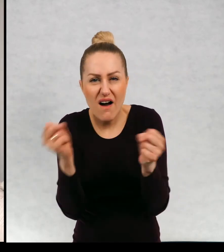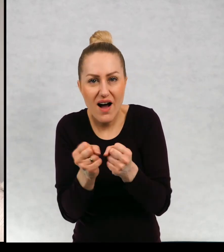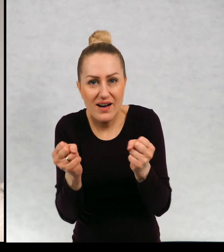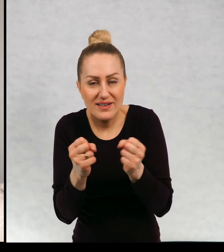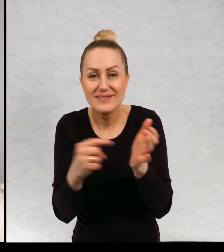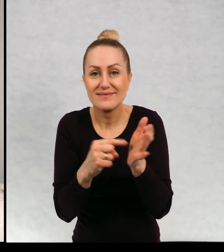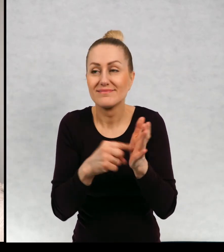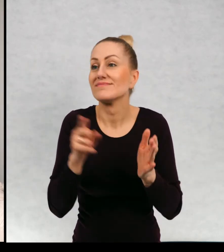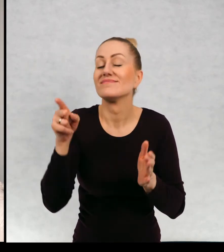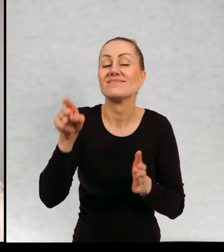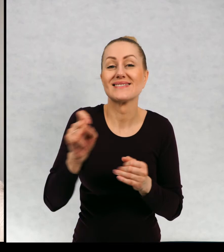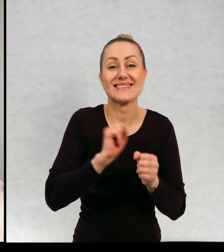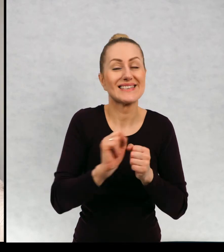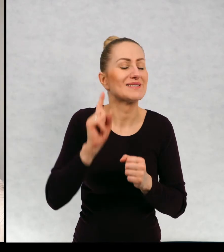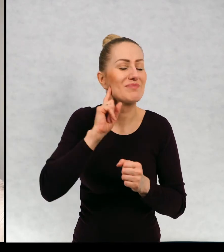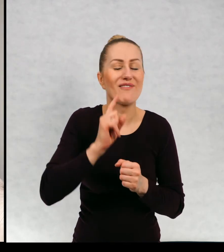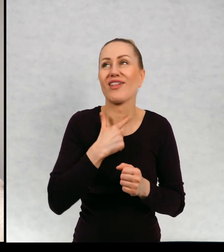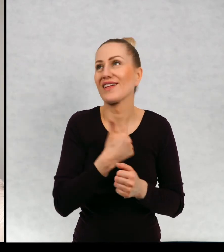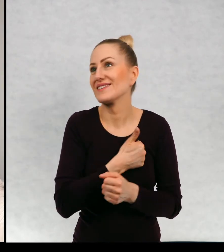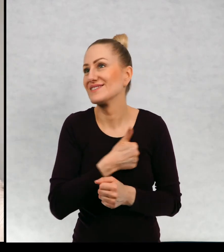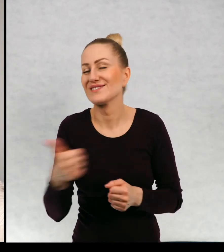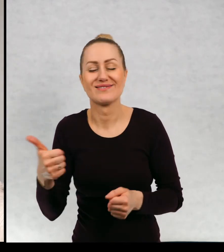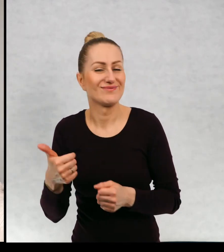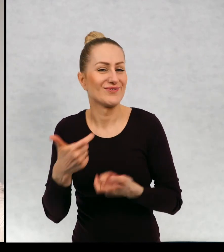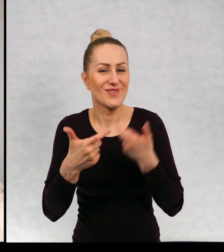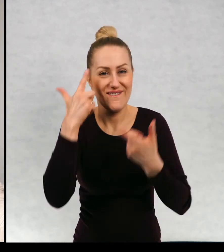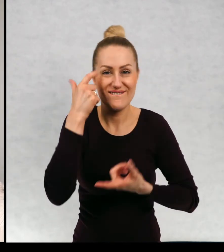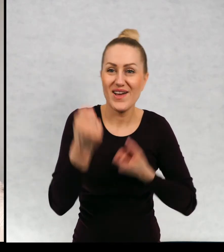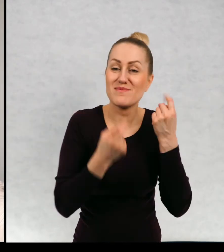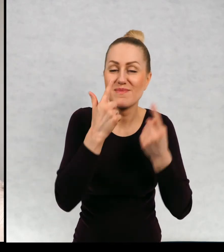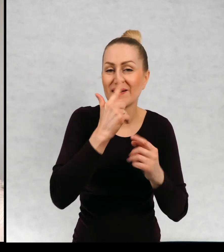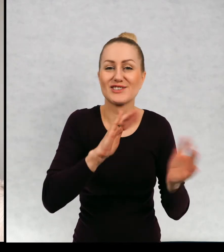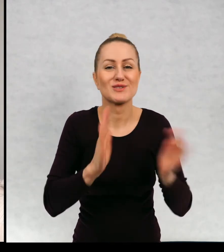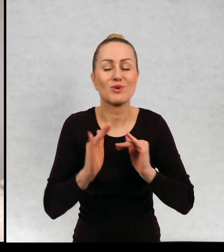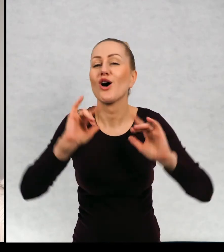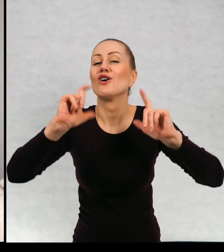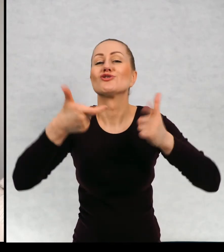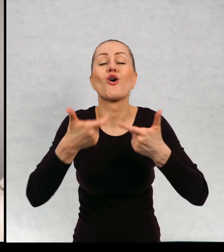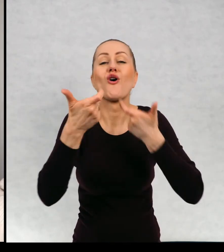i Maciek wymyśla najśmieszniejsze sposoby, co można zrobić, żeby tych dzikich lokatorów się